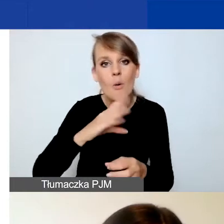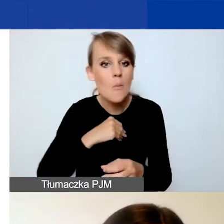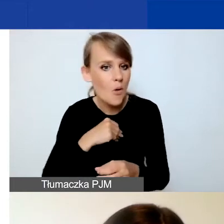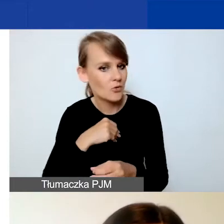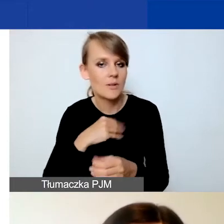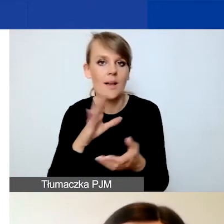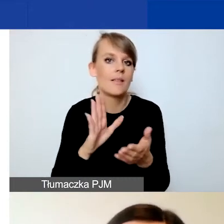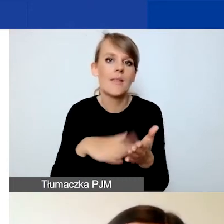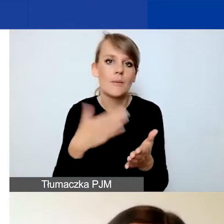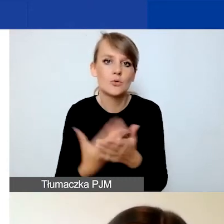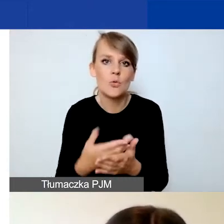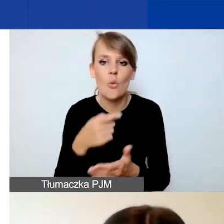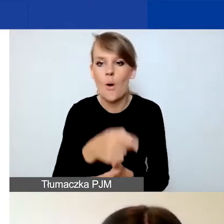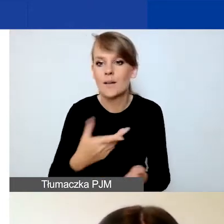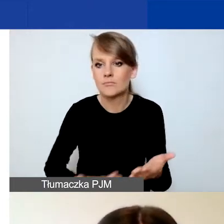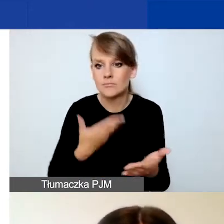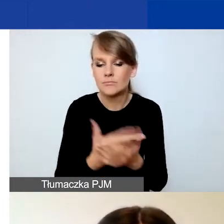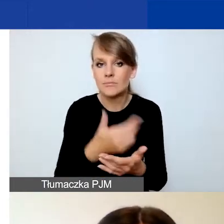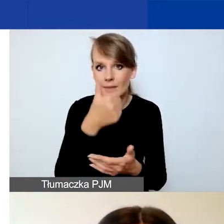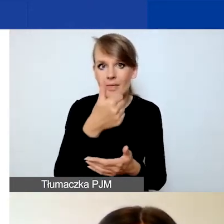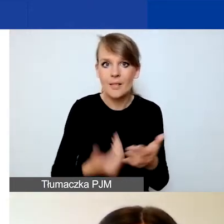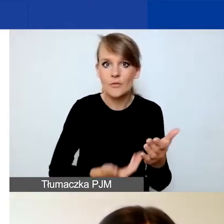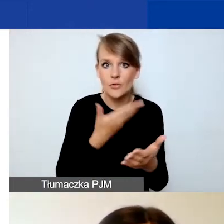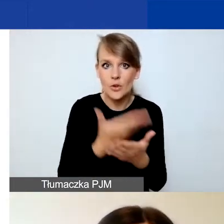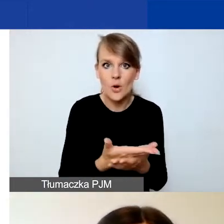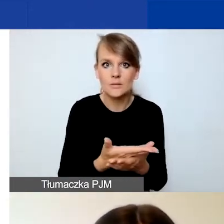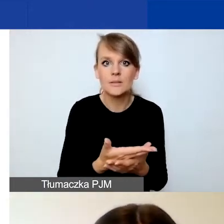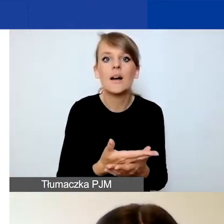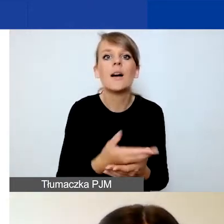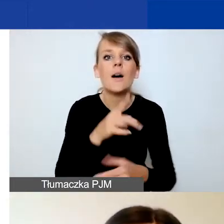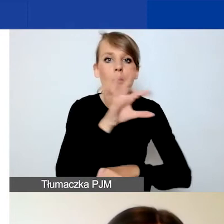Możecie np. złożyć jeden wniosek jako projekt tematyczny